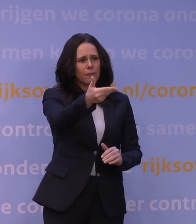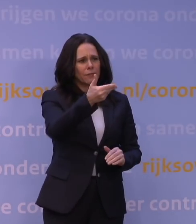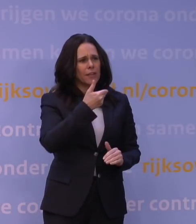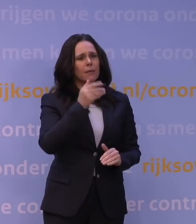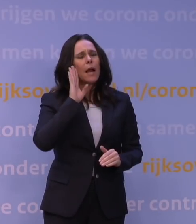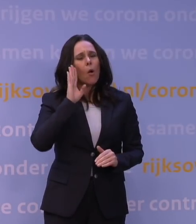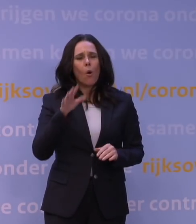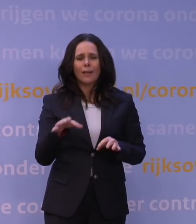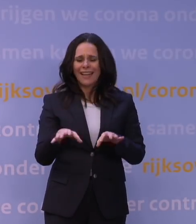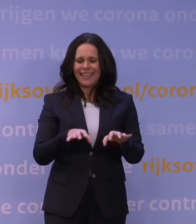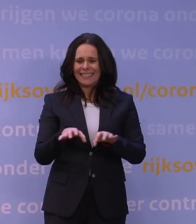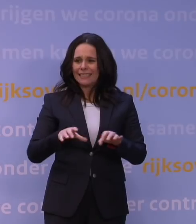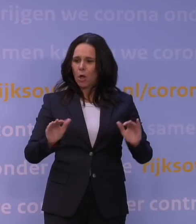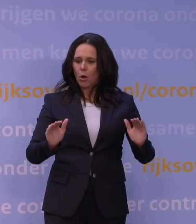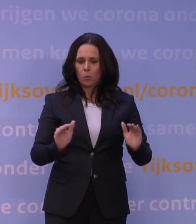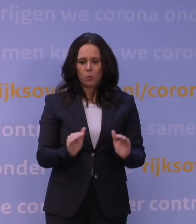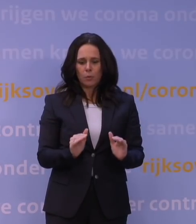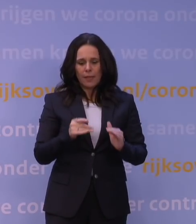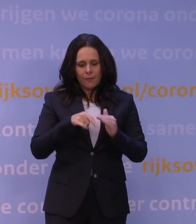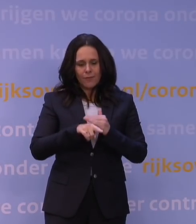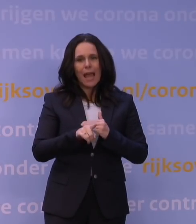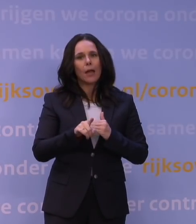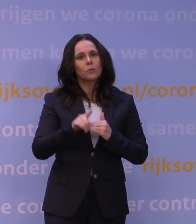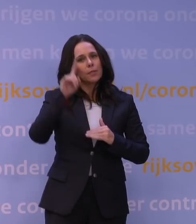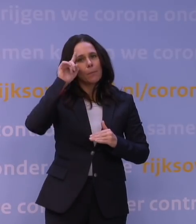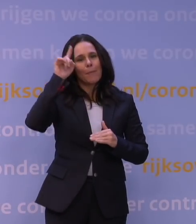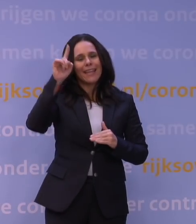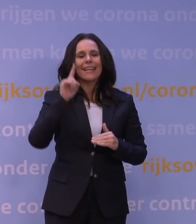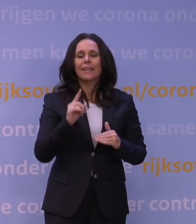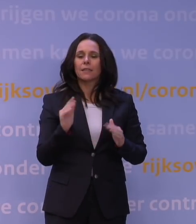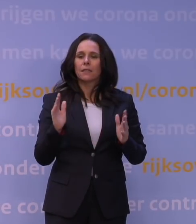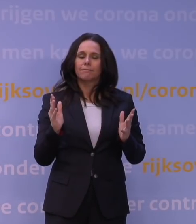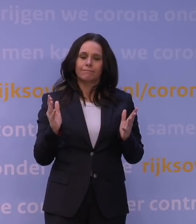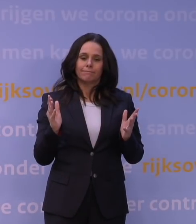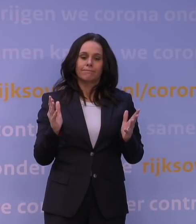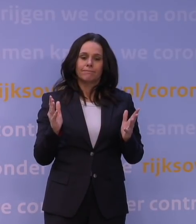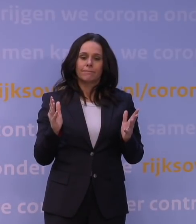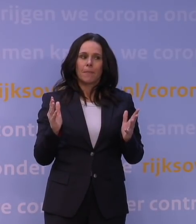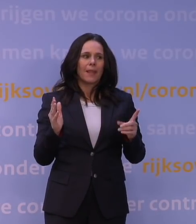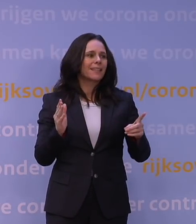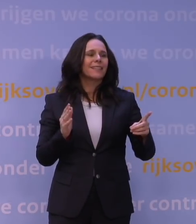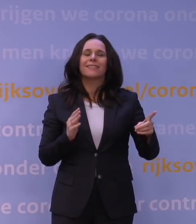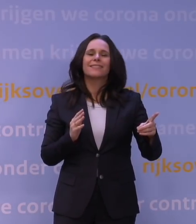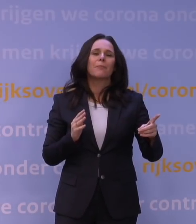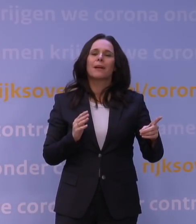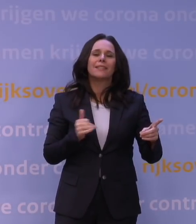de risicoreductie vanuit uw oogpunt, zeg maar, is zo min mogelijk en dat is dan vastgesteld... -We kunnen niet allemaal als monnik leven.